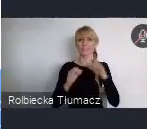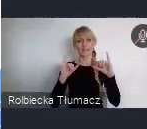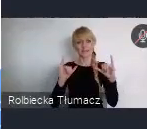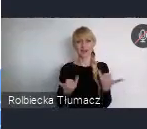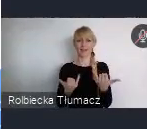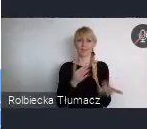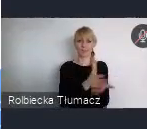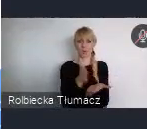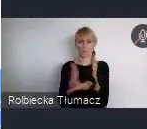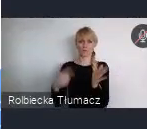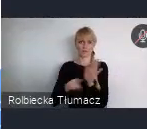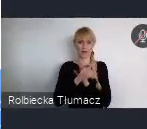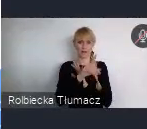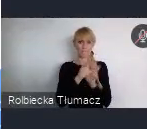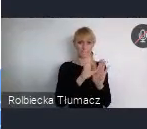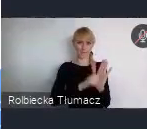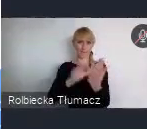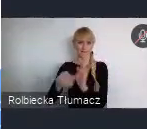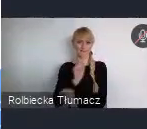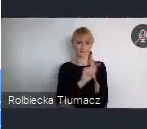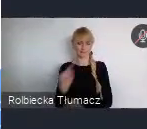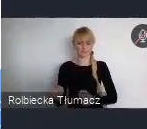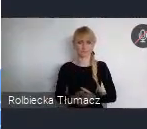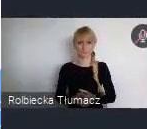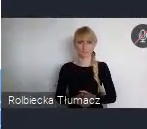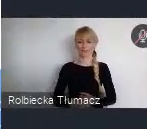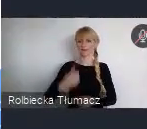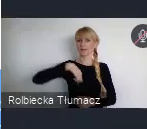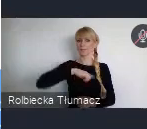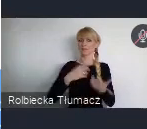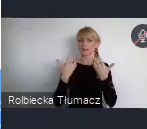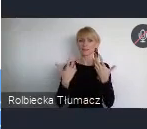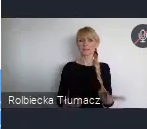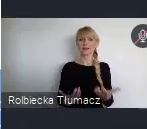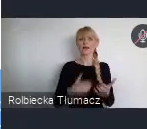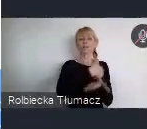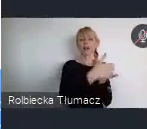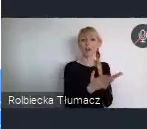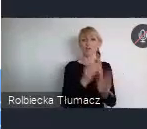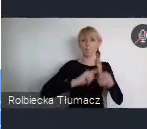Planujemy by Krajowa Polityka Miejska została przyjęta przez Radę Ministrów w czerwcu bieżącego roku.